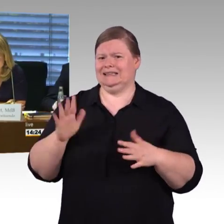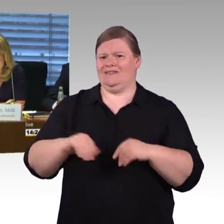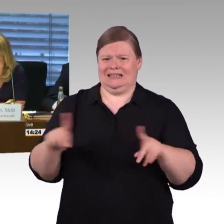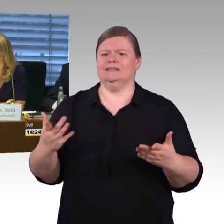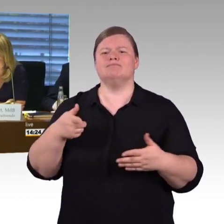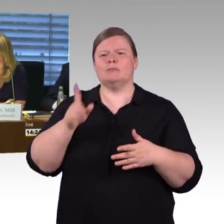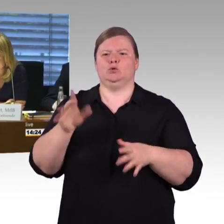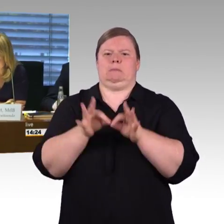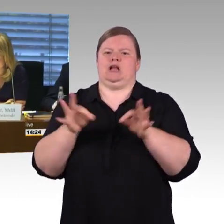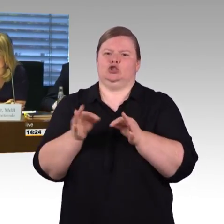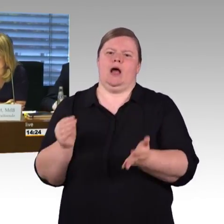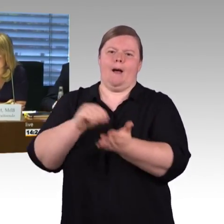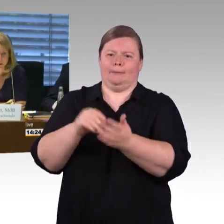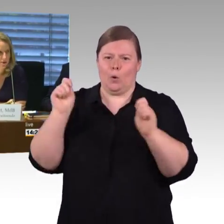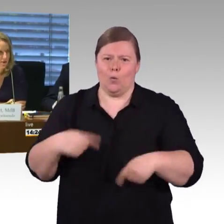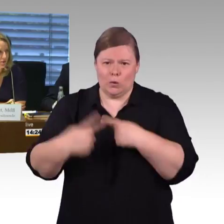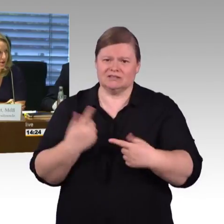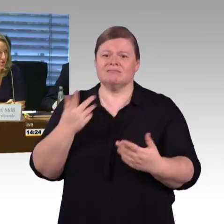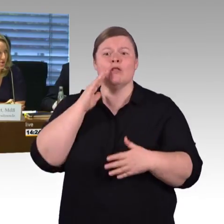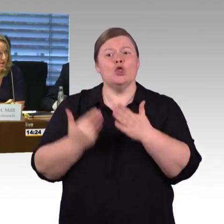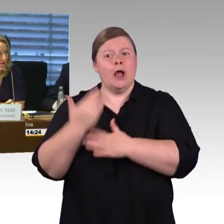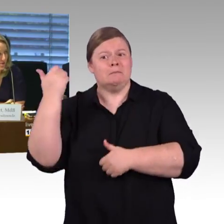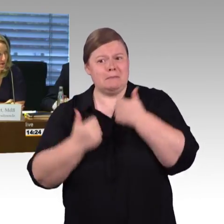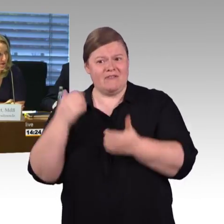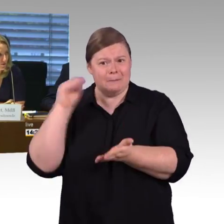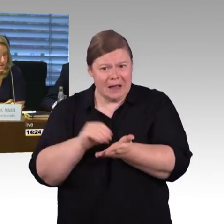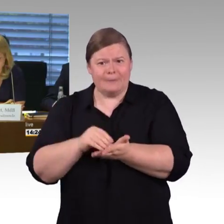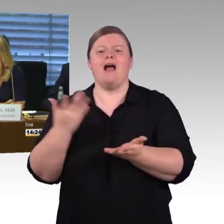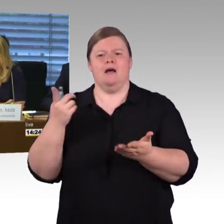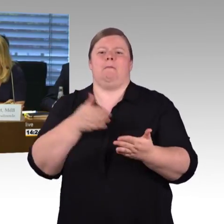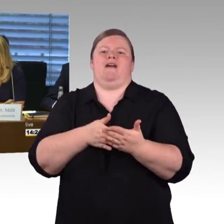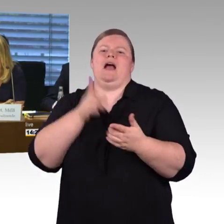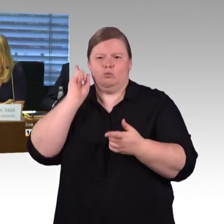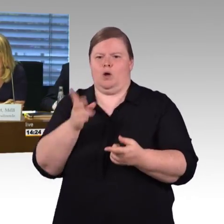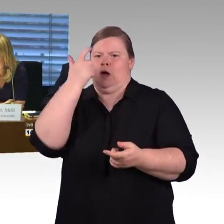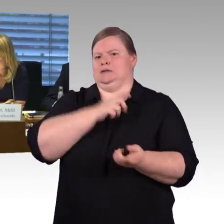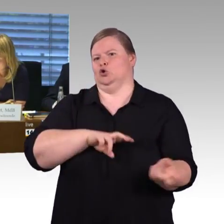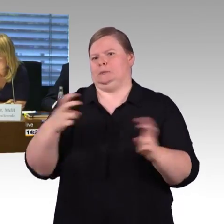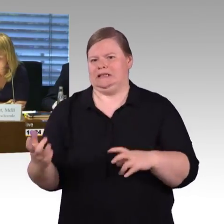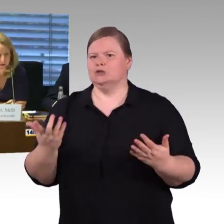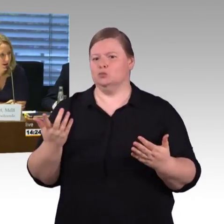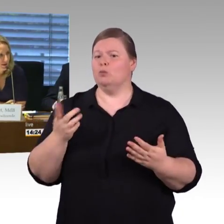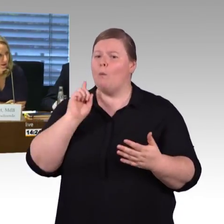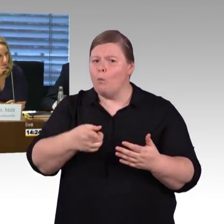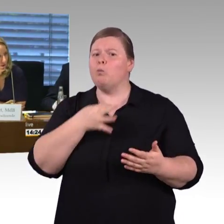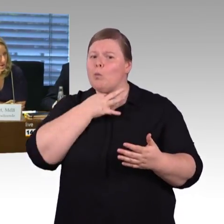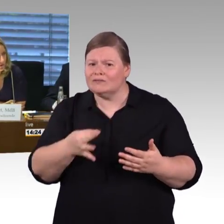ihre Fragen zu stellen, zunächst ist die Fraktion CDU/CSU an der Reihe, Herr Manfred Behrens hat das Wort.